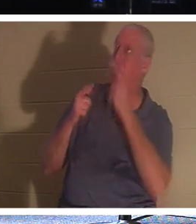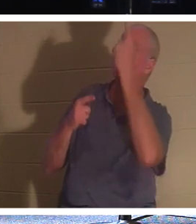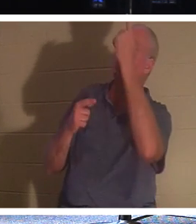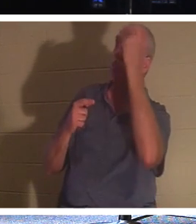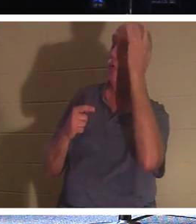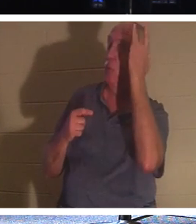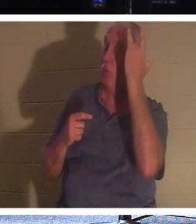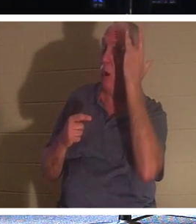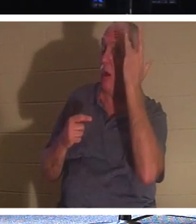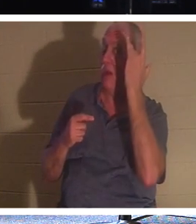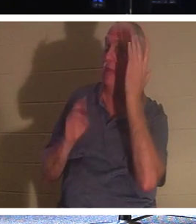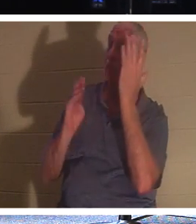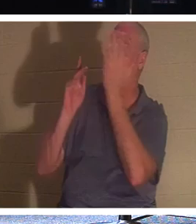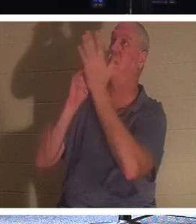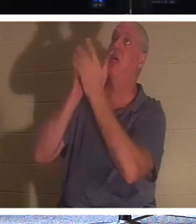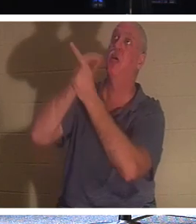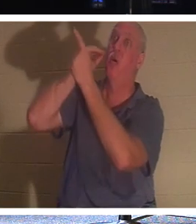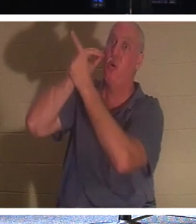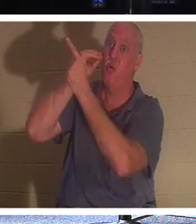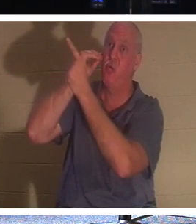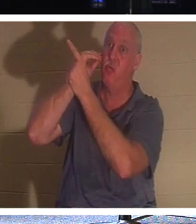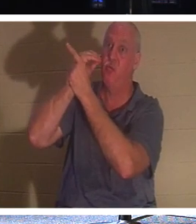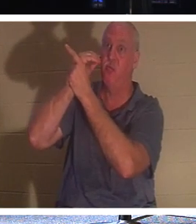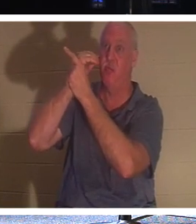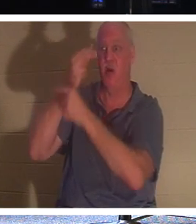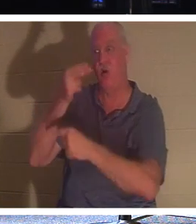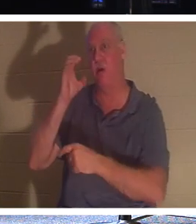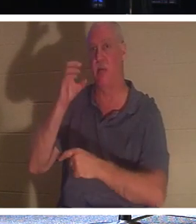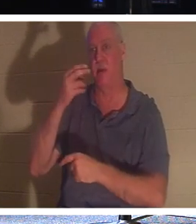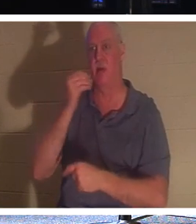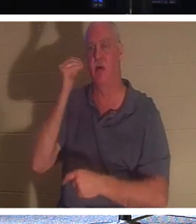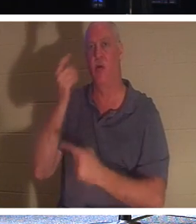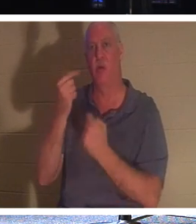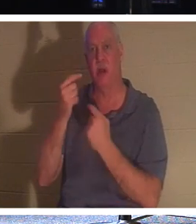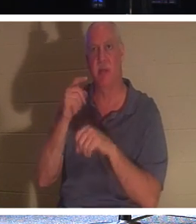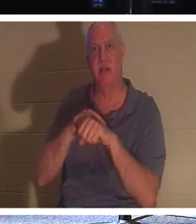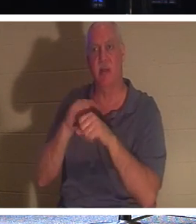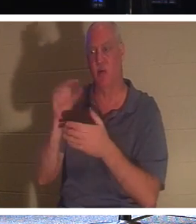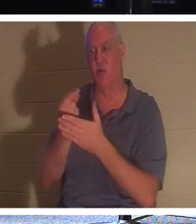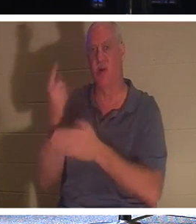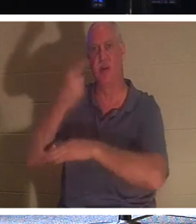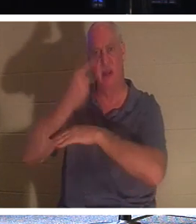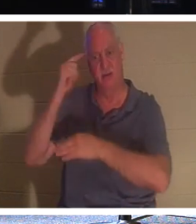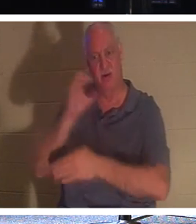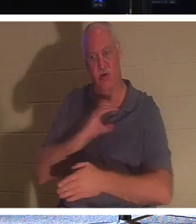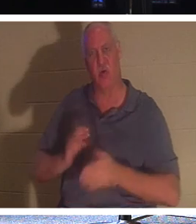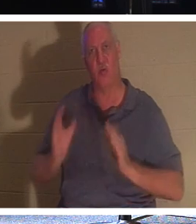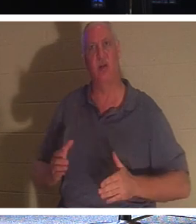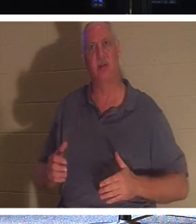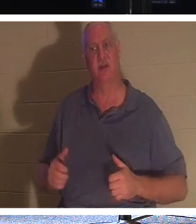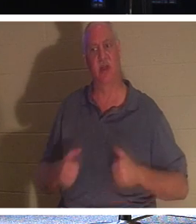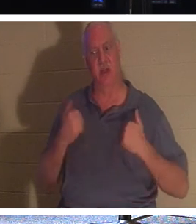вернуться домой. Это время возвращения домой! Это «выпускной день» для христианина, когда жизнь покидает этот мир.